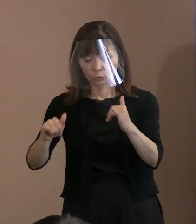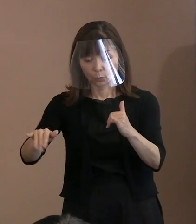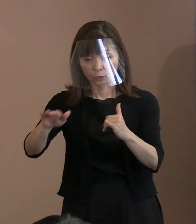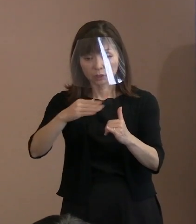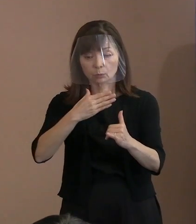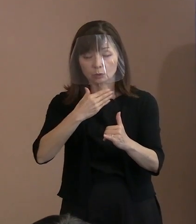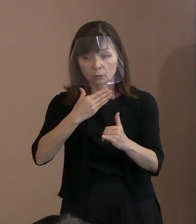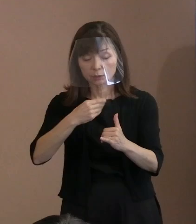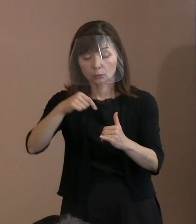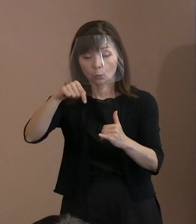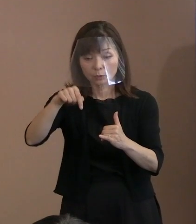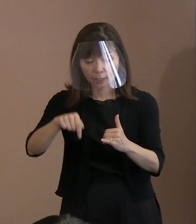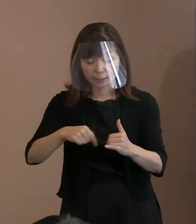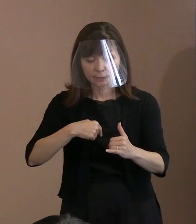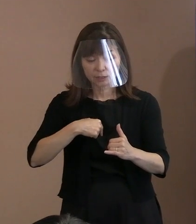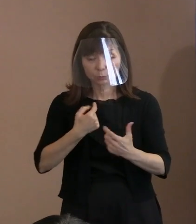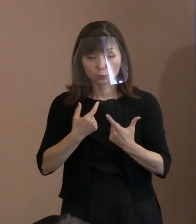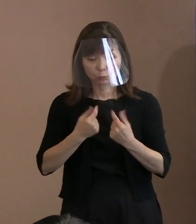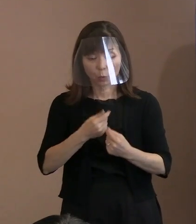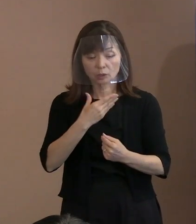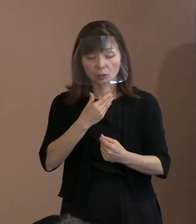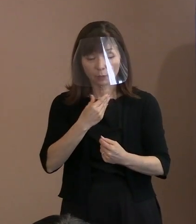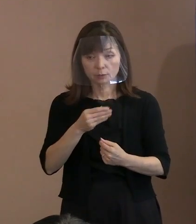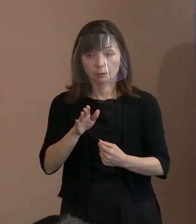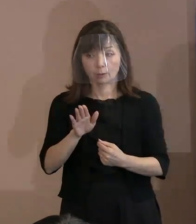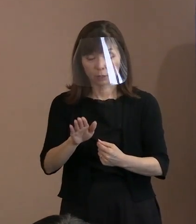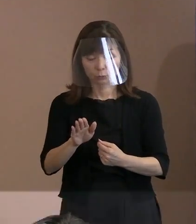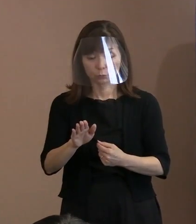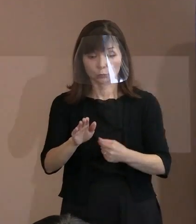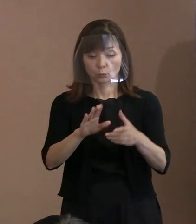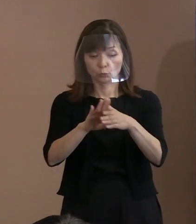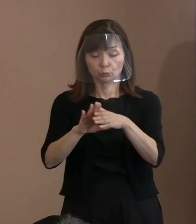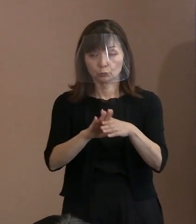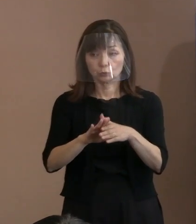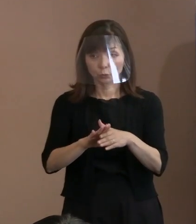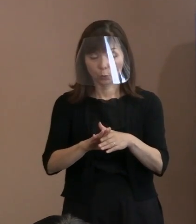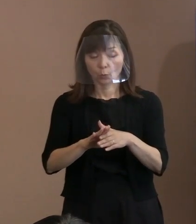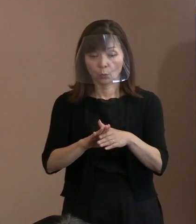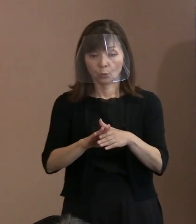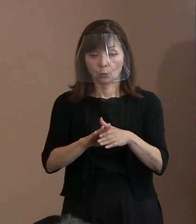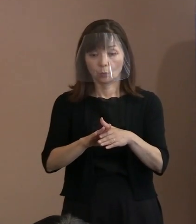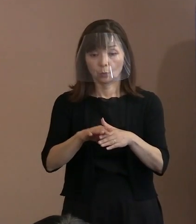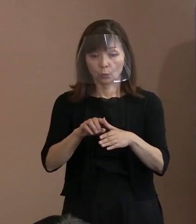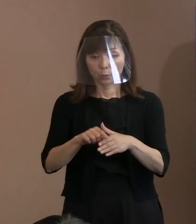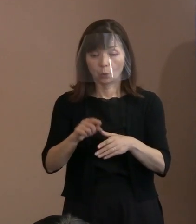この文章を今みたいな解釈で使ったと､ こういうことであります｡